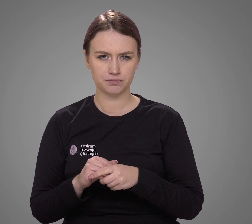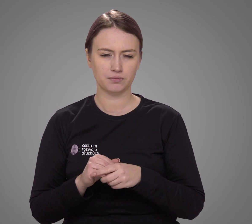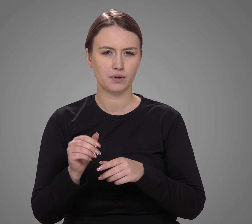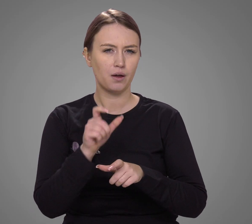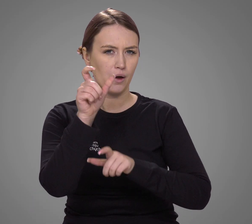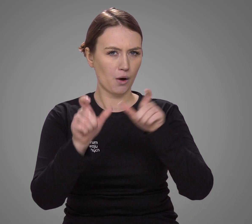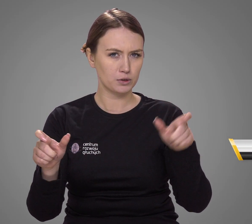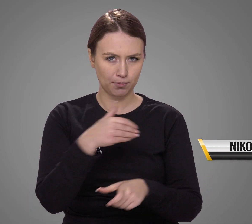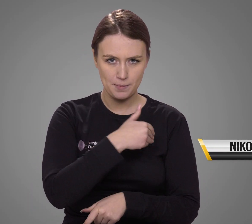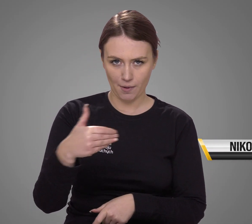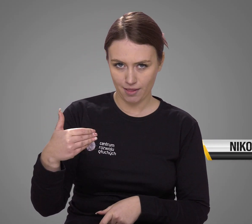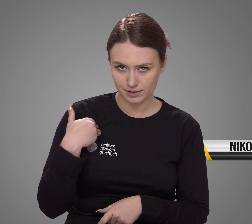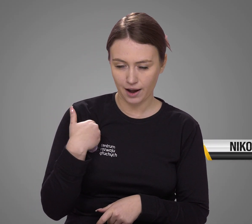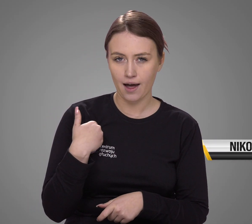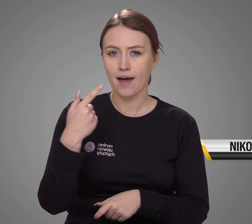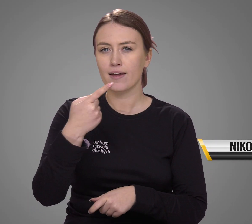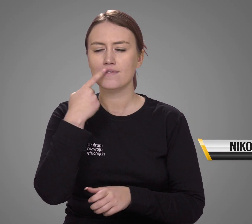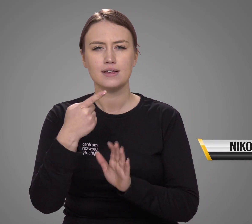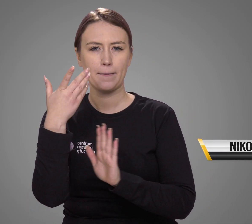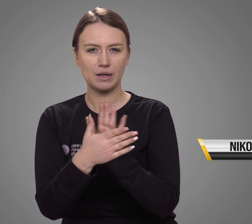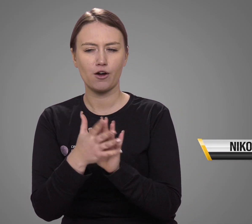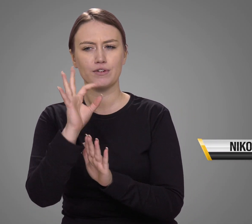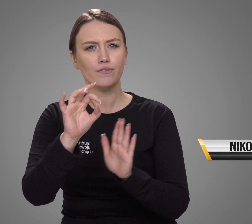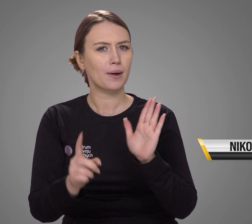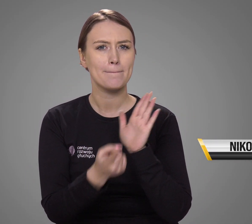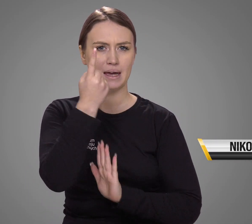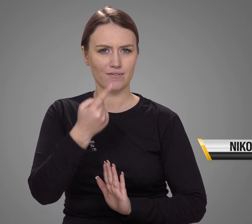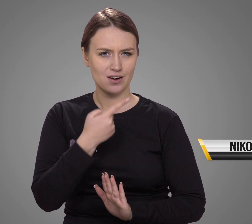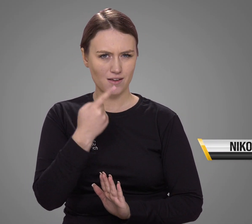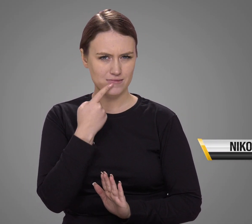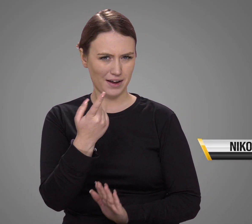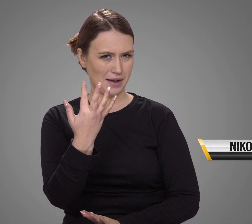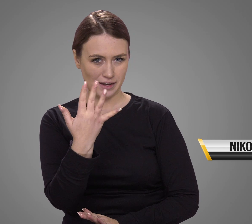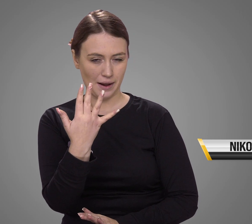Dla ilu Polaków język migowy jest pierwszym językiem?